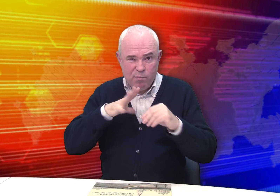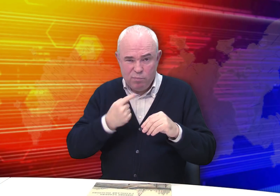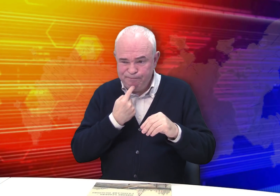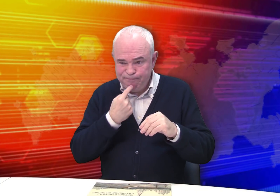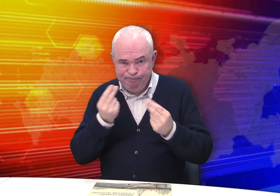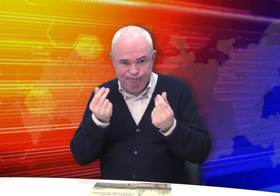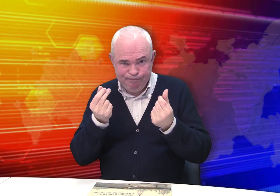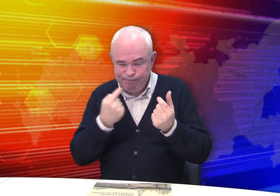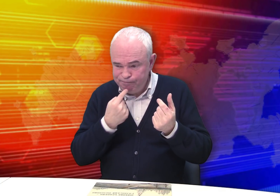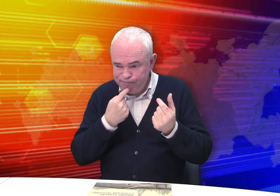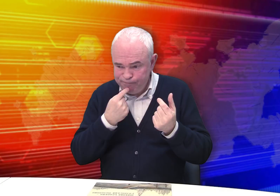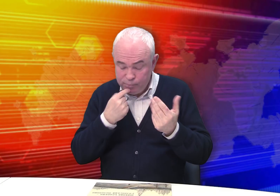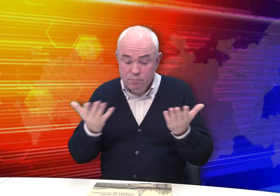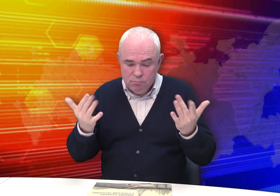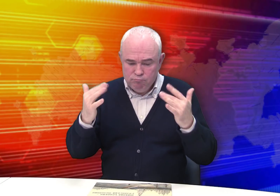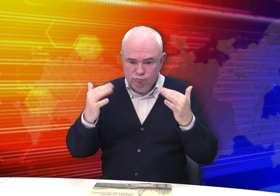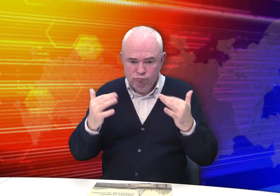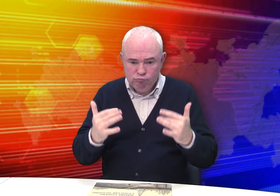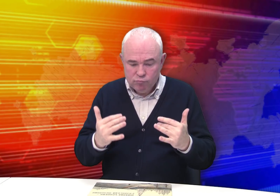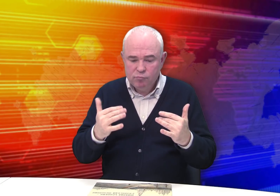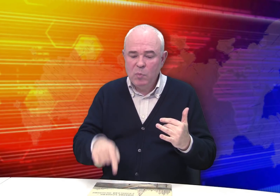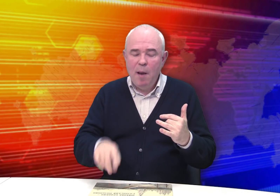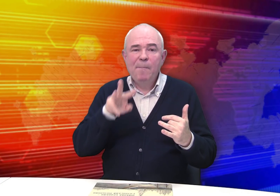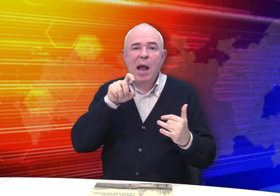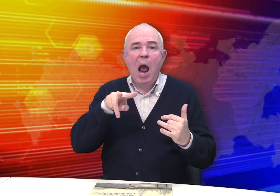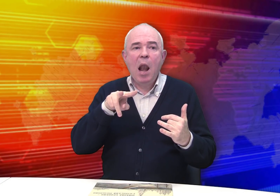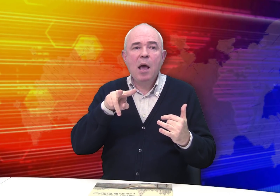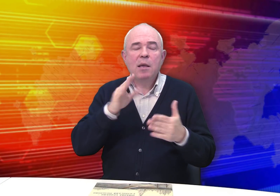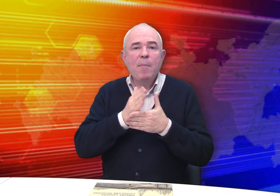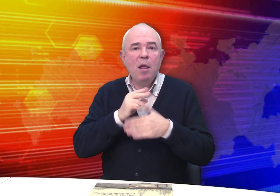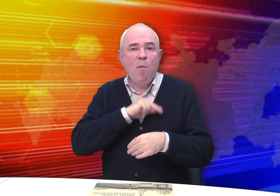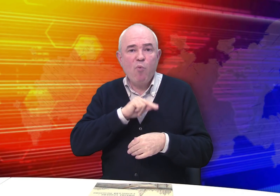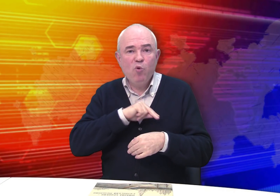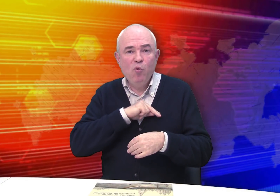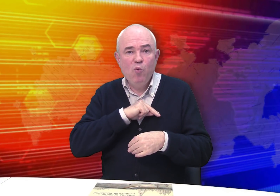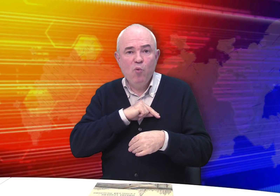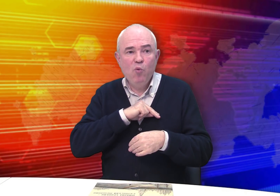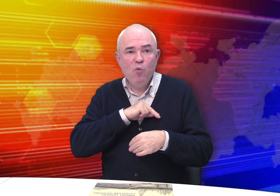Семья была небогатая. Михаил имел работу.